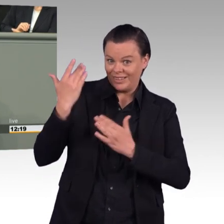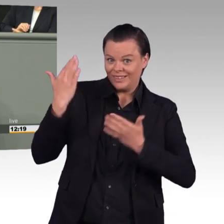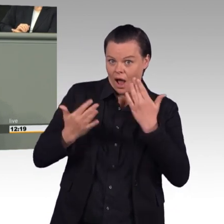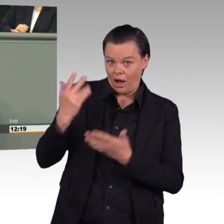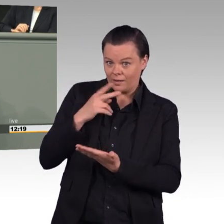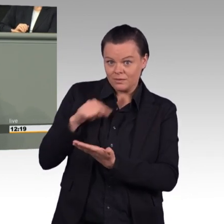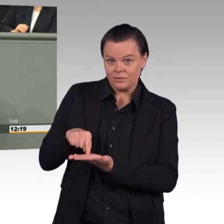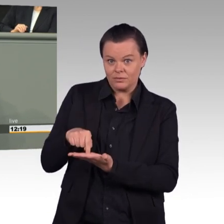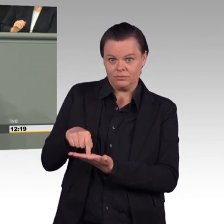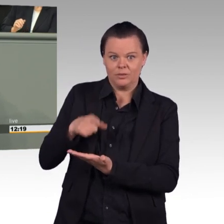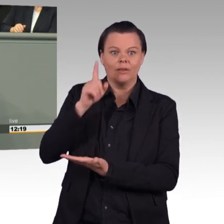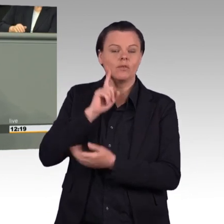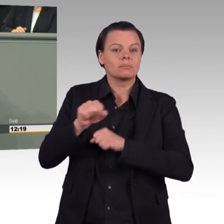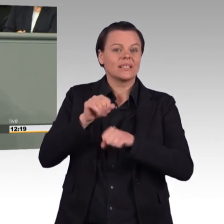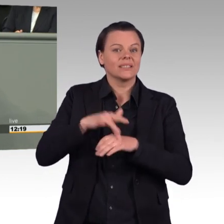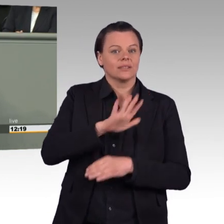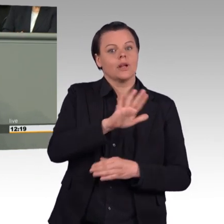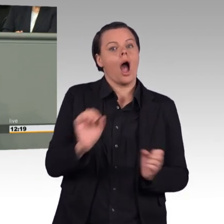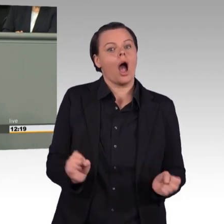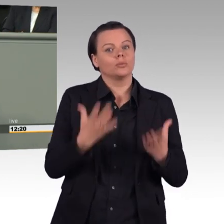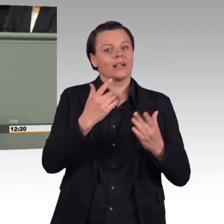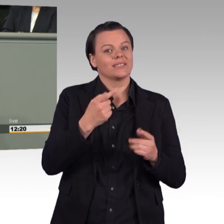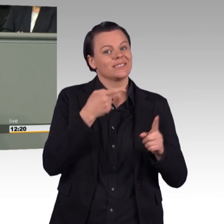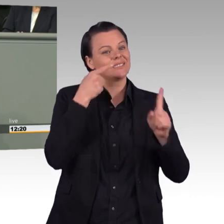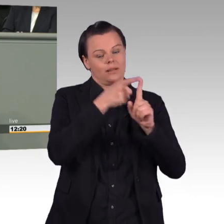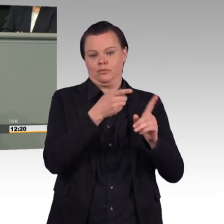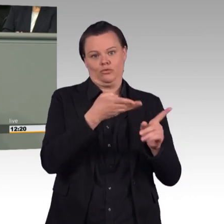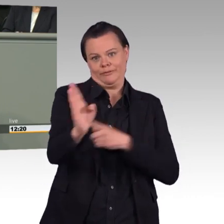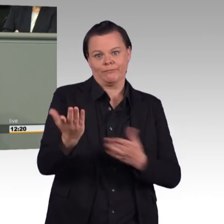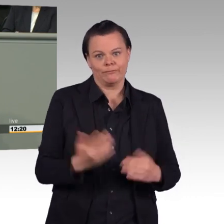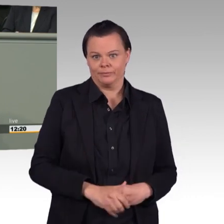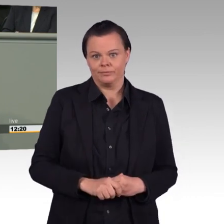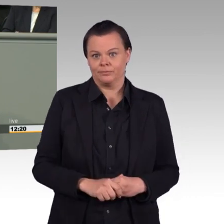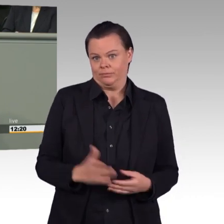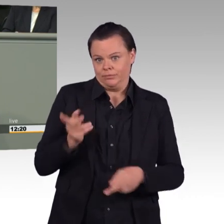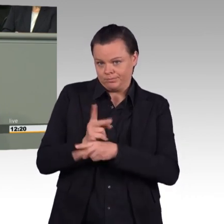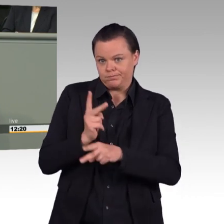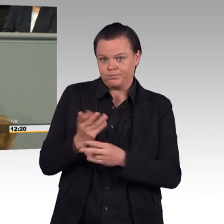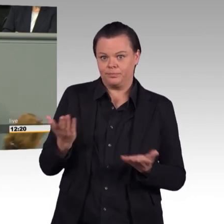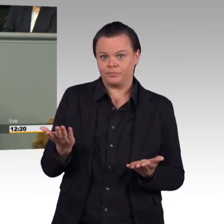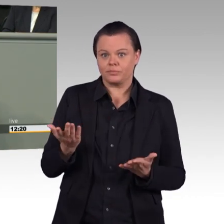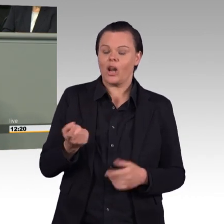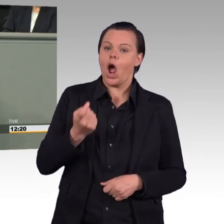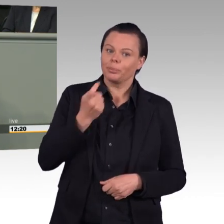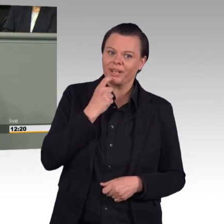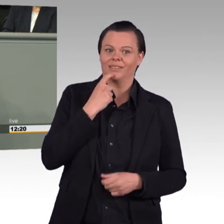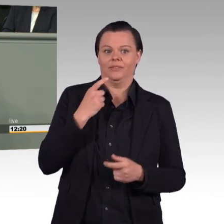Es bleibt dabei, rein objektiv ist die Bundeswehr als Arbeitgeber unattraktiv. Offenbar will Ursula von der Leyen